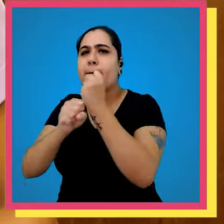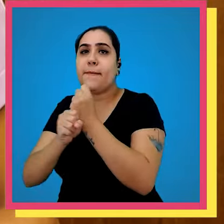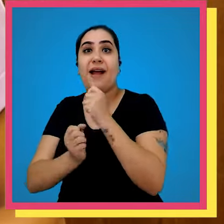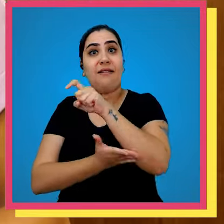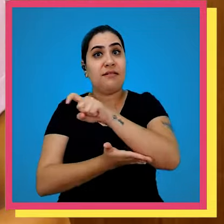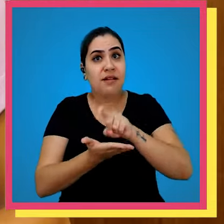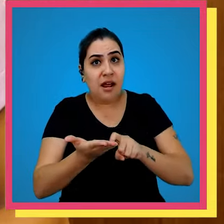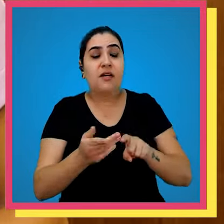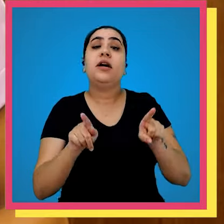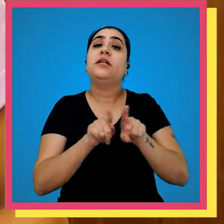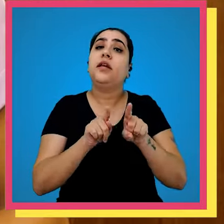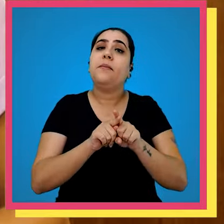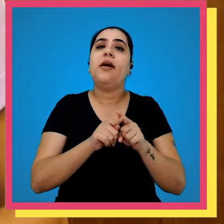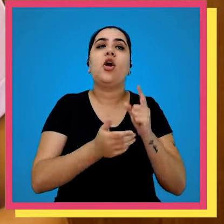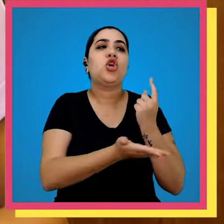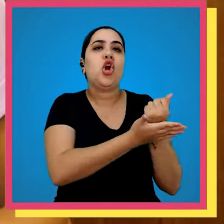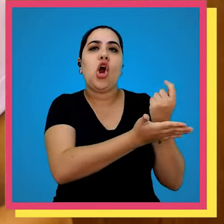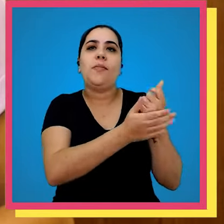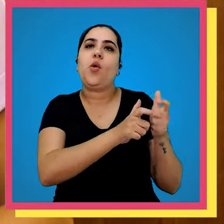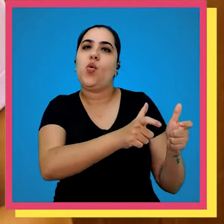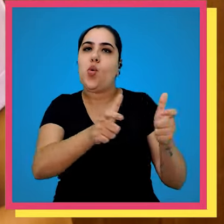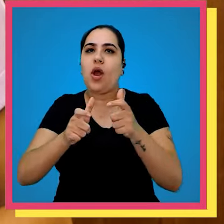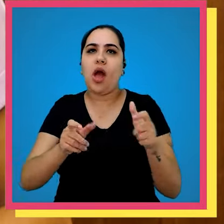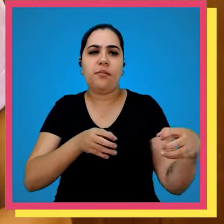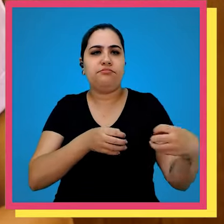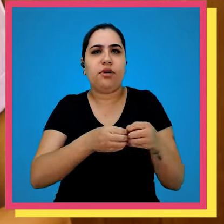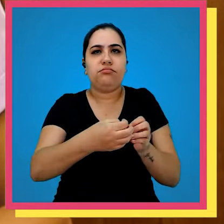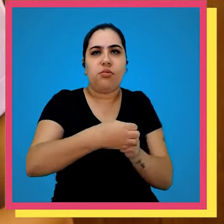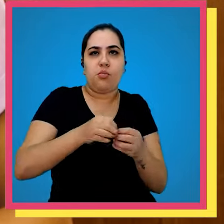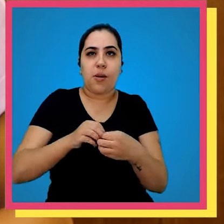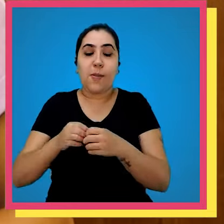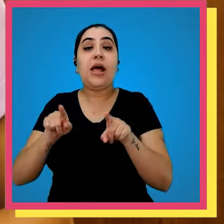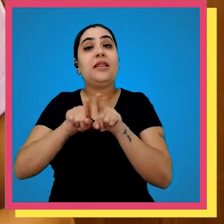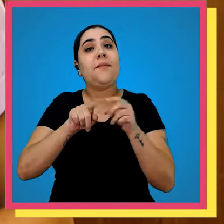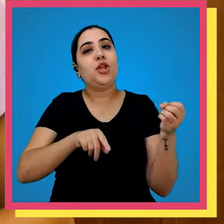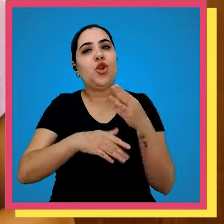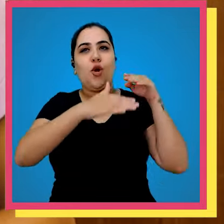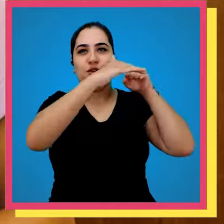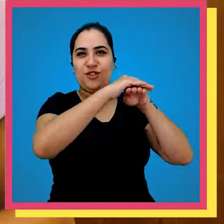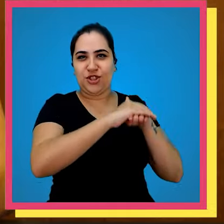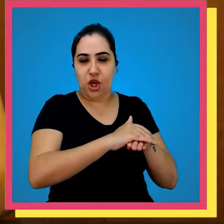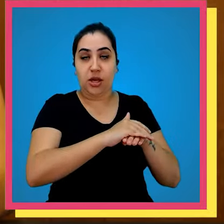com os trilhos a gráfica e também adquirimos novos espaços inclusive um novo estoque ter